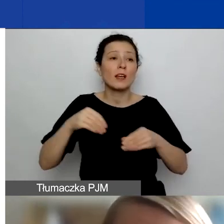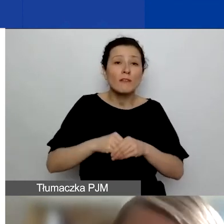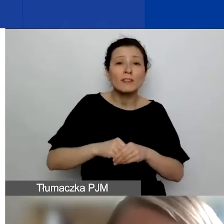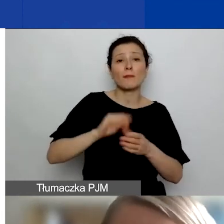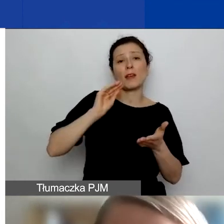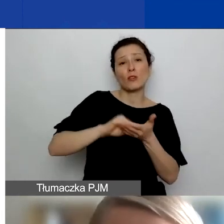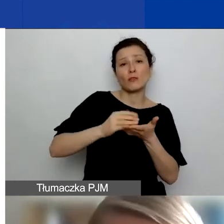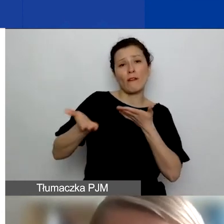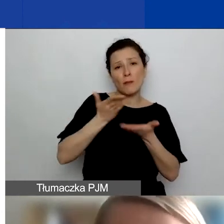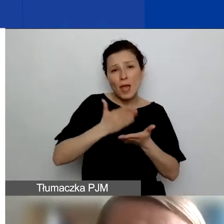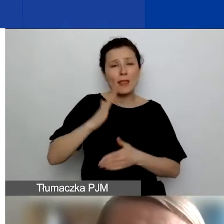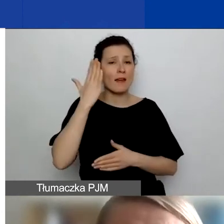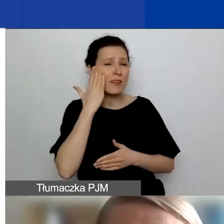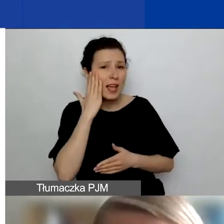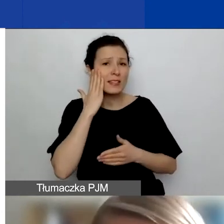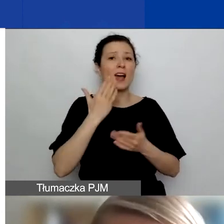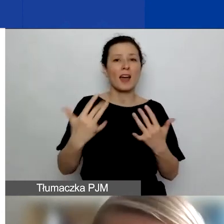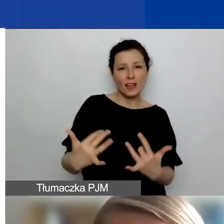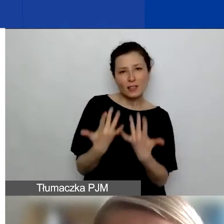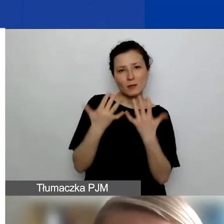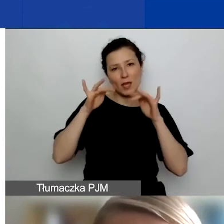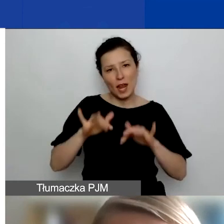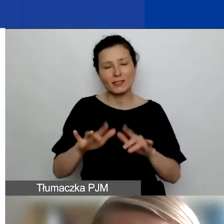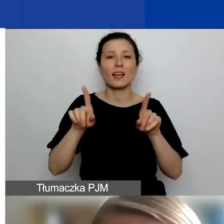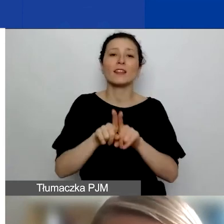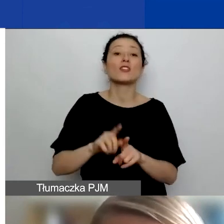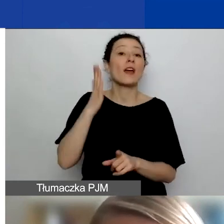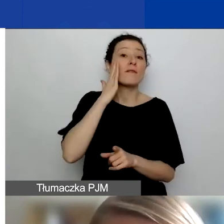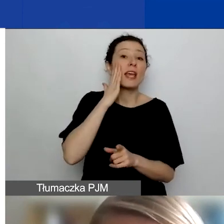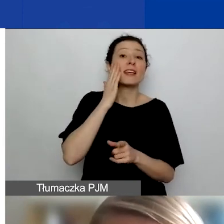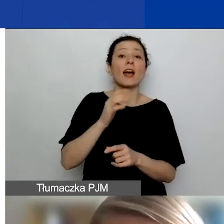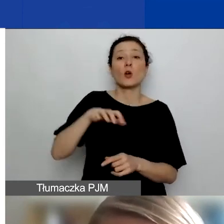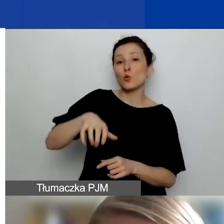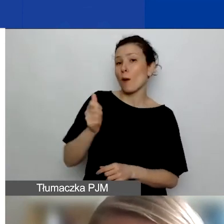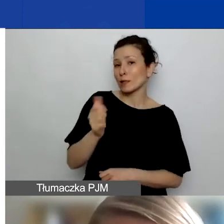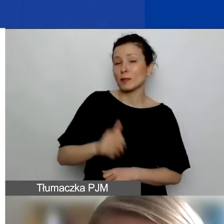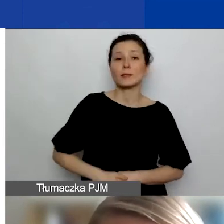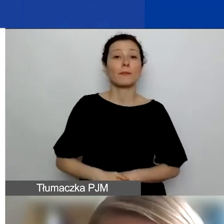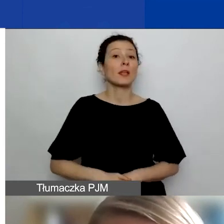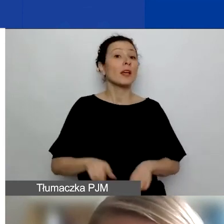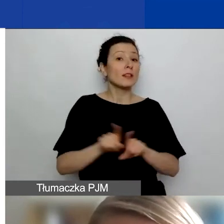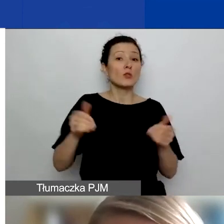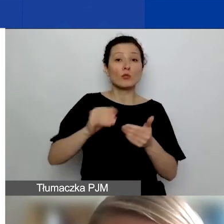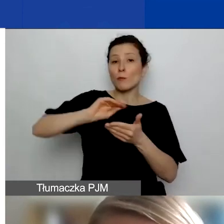wiedzy, inspiracji, wiedzy eksperckiej. Mogą to być też partnerstwa, których istotą jest to,